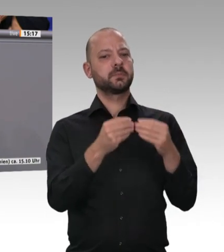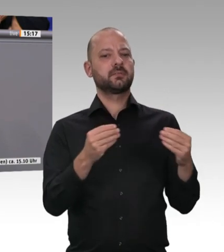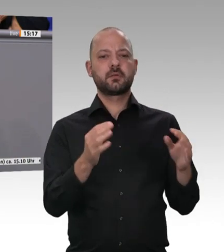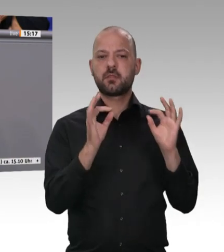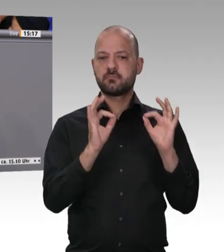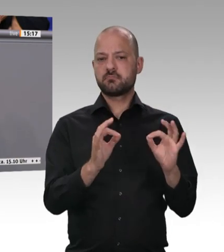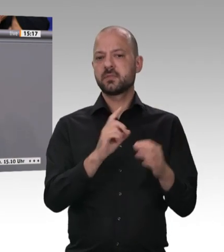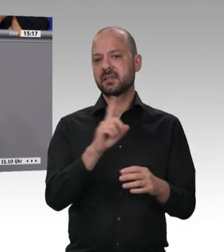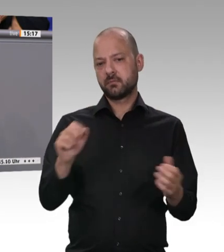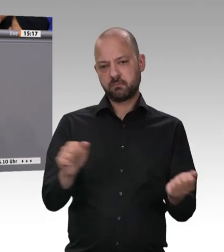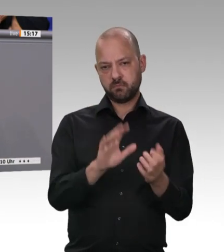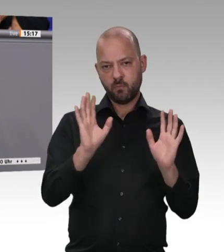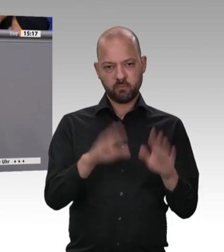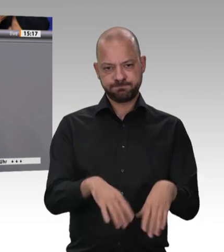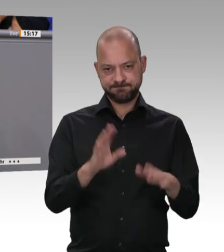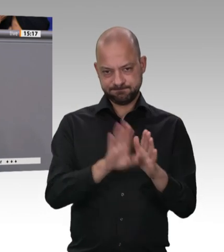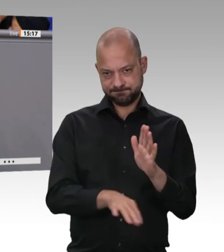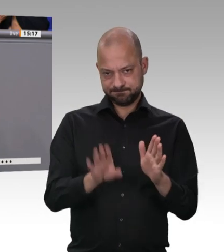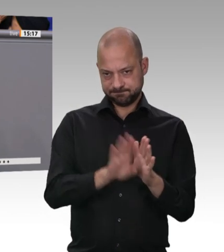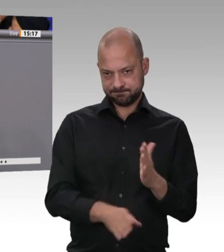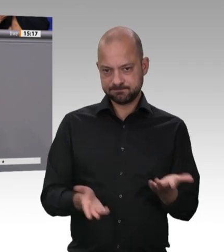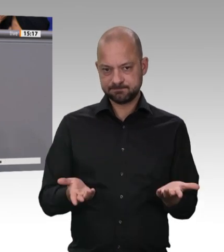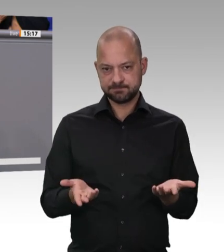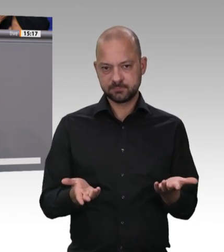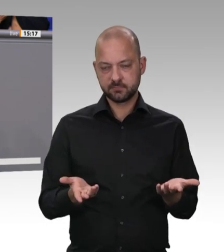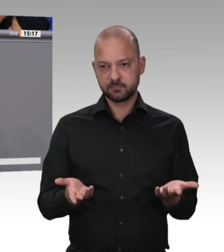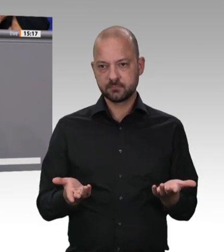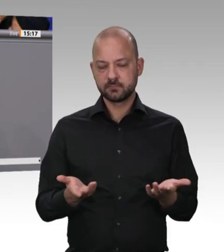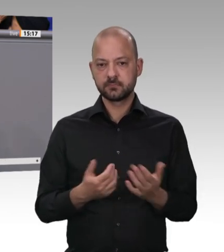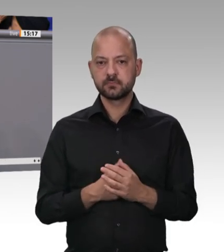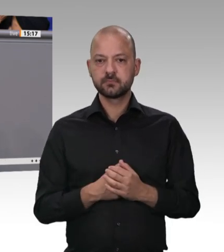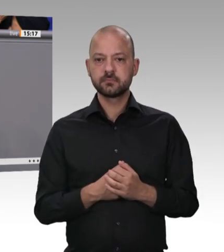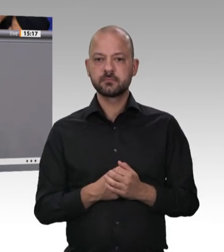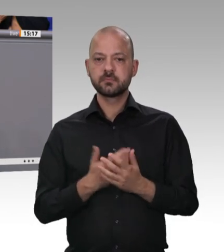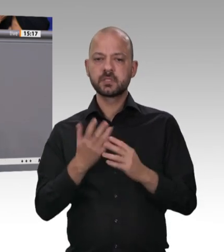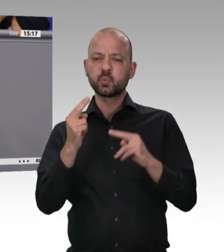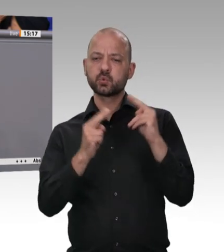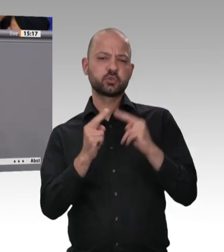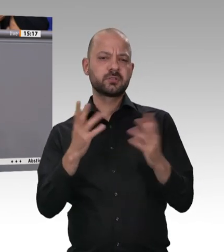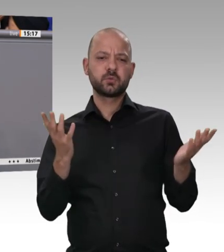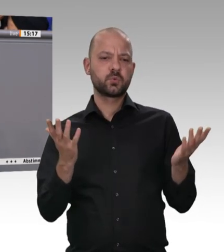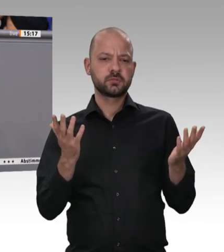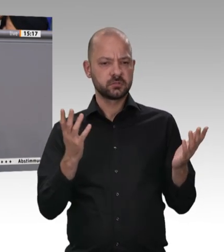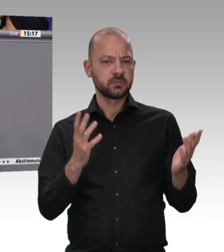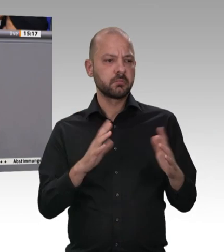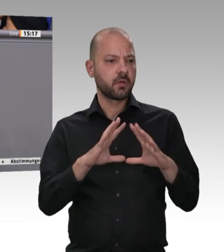machen. In meinem Wahlkreis haben sich vor zwei Jahrzehnten 50 Landwirte zu einer Erzeugergemeinschaft zusammengeschlossen, haben ein eigenes kleines Schlachthaus